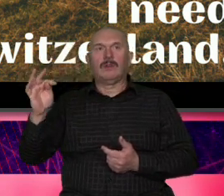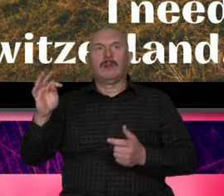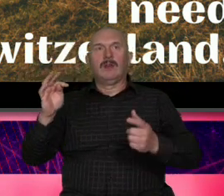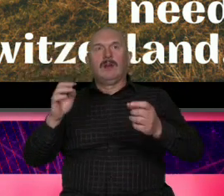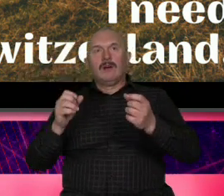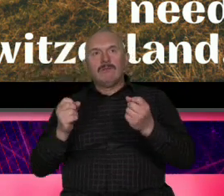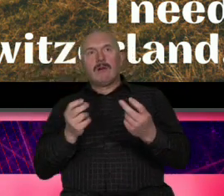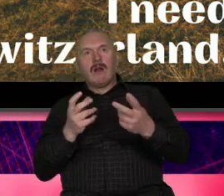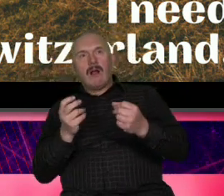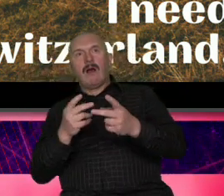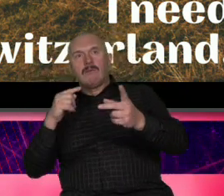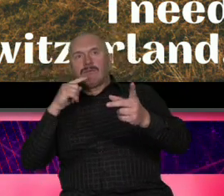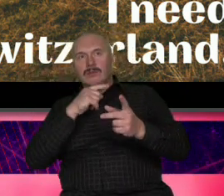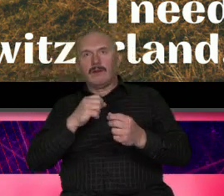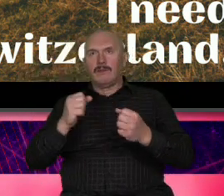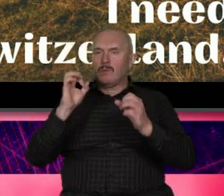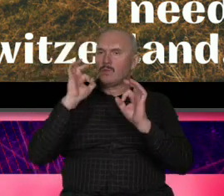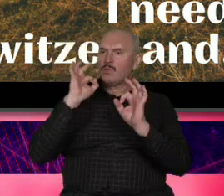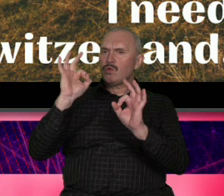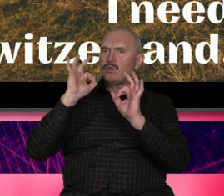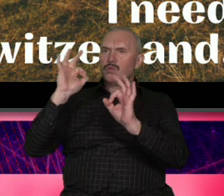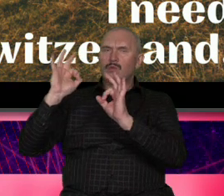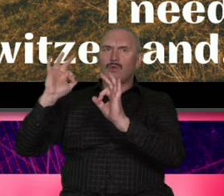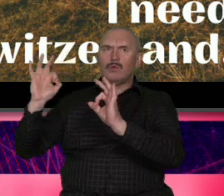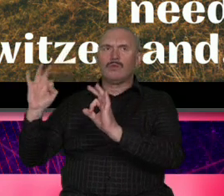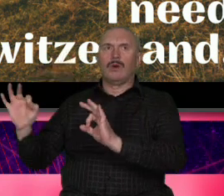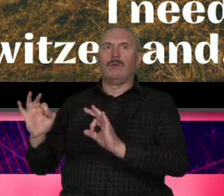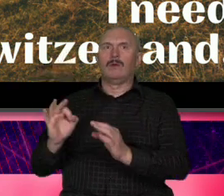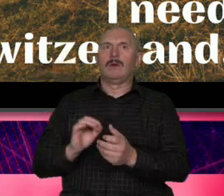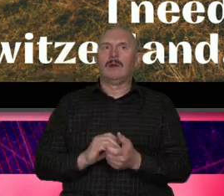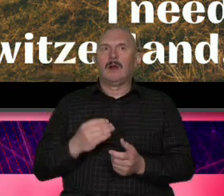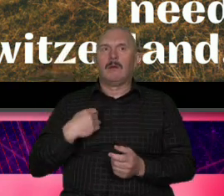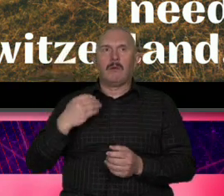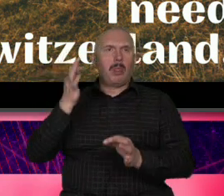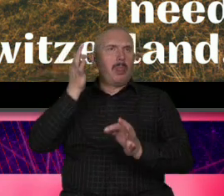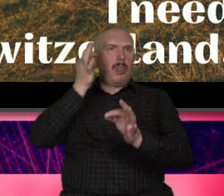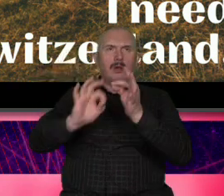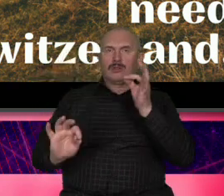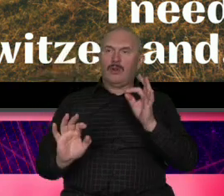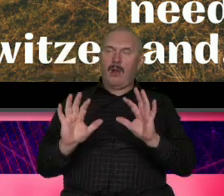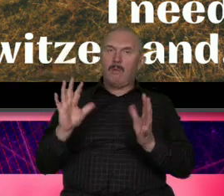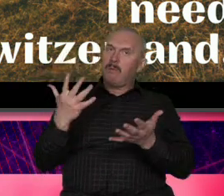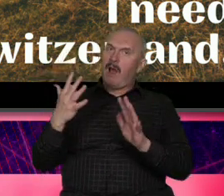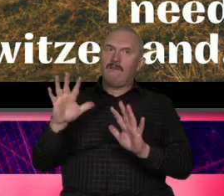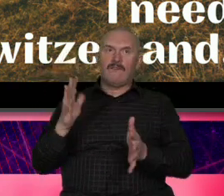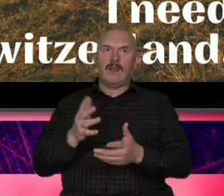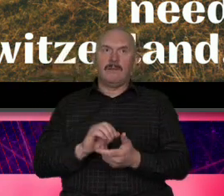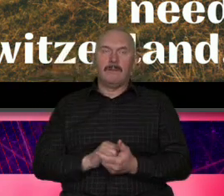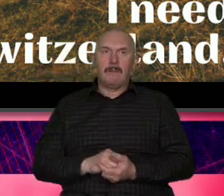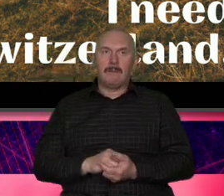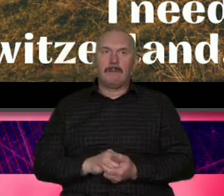perfekcyjne albo się ocierał perfekcjonizm to było doskonałe jednocześnie miał jakąś swobodę naturalność te wszystkie cechy które